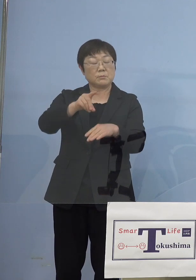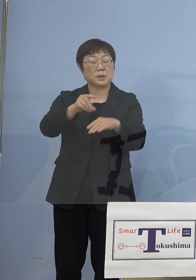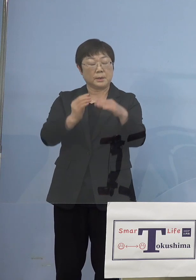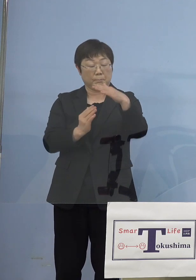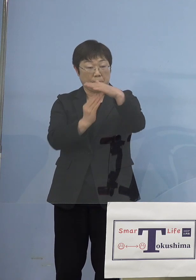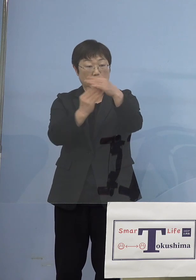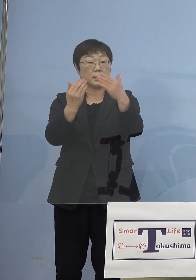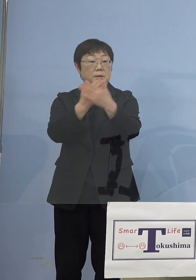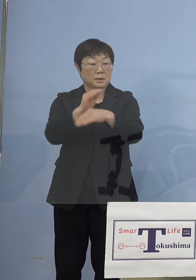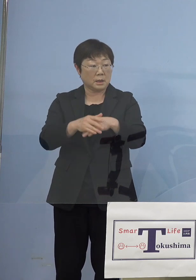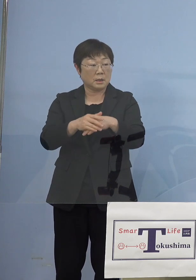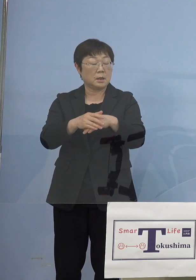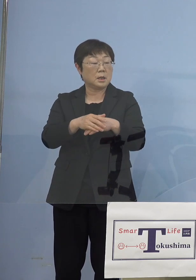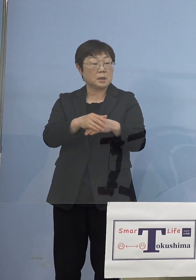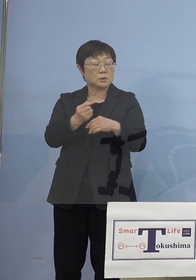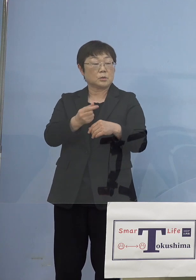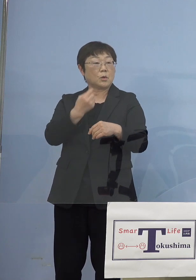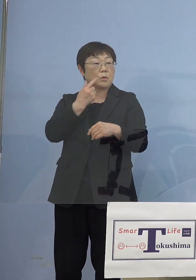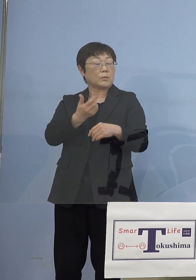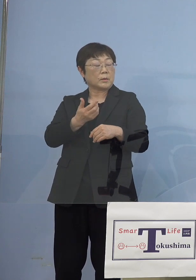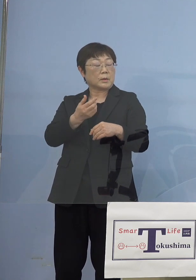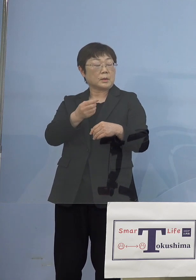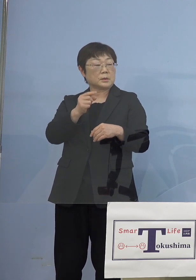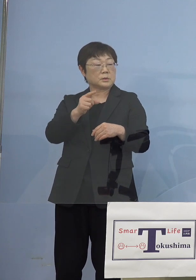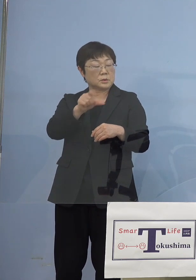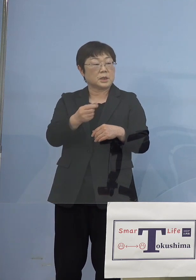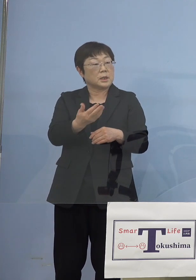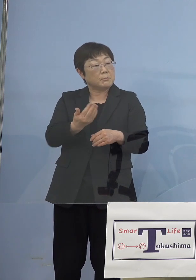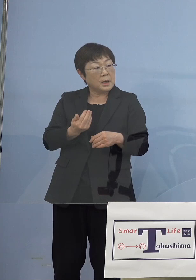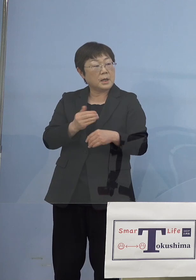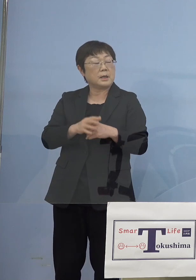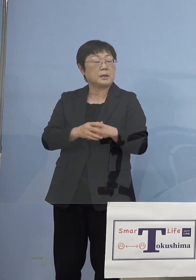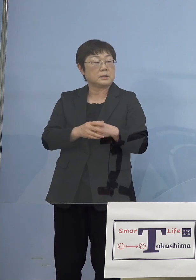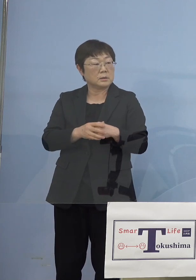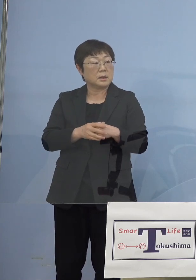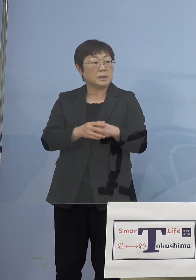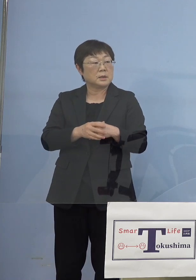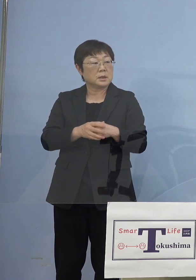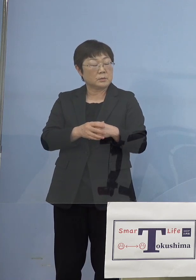その半月前に何があったかというと ちょうど聖火リレーがありました